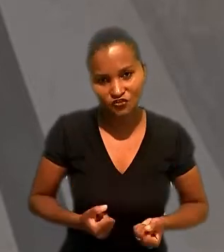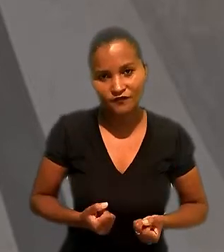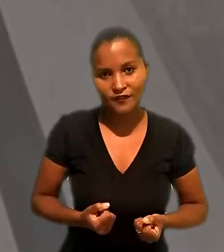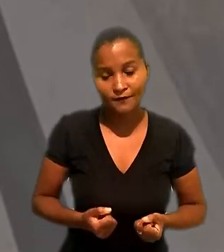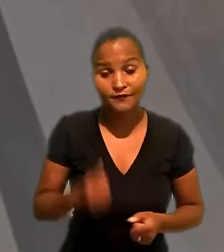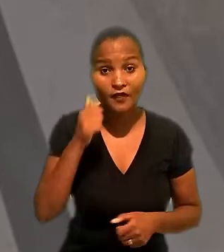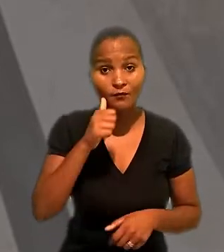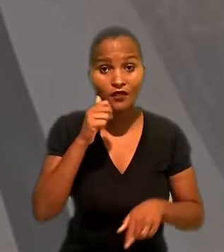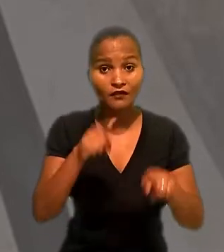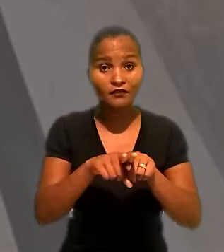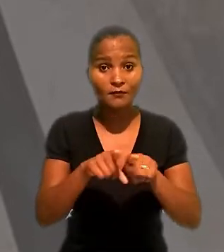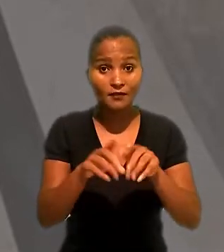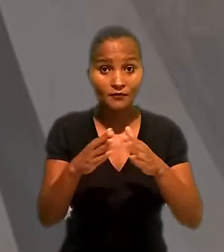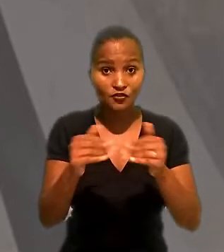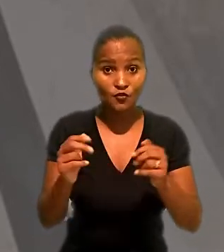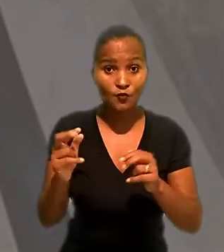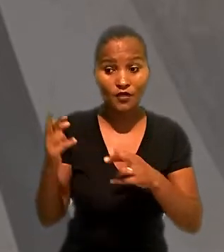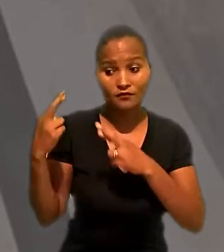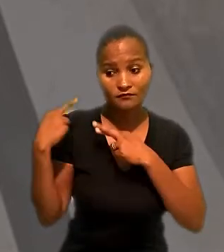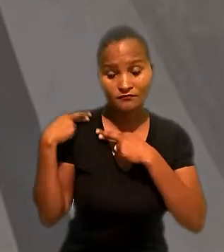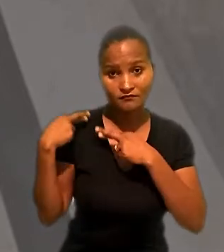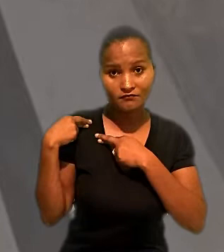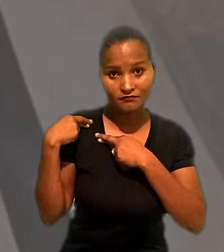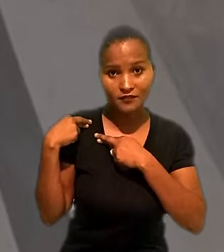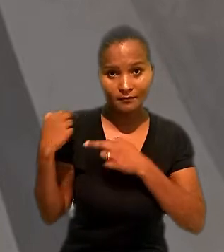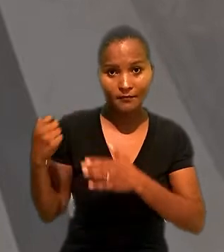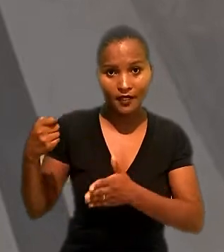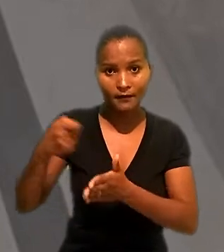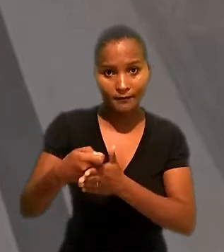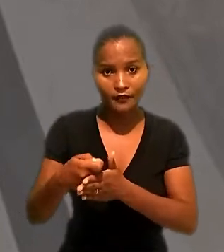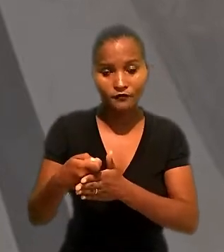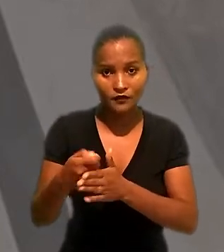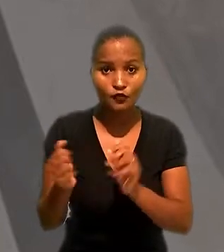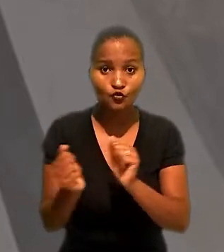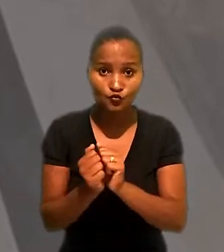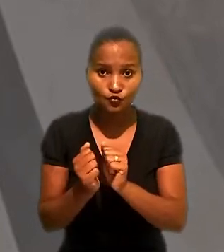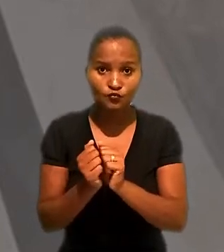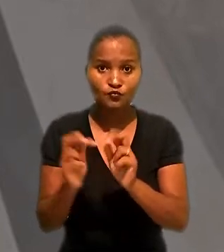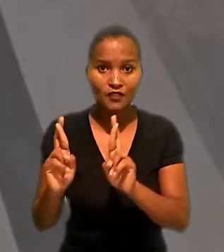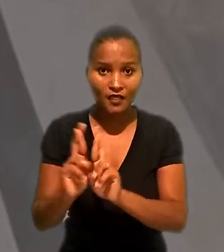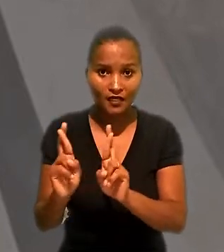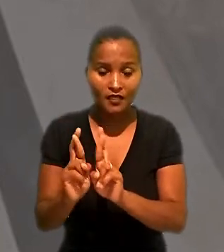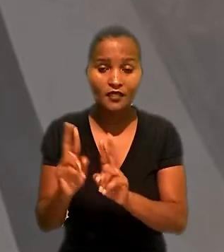A empregada pediu ainda a responsabilização subsidiária da Renner, porque, segundo ela,